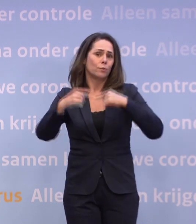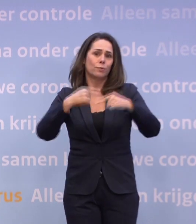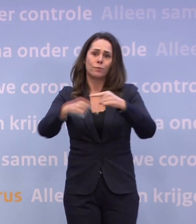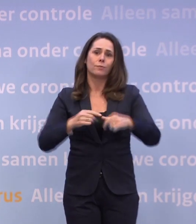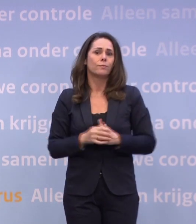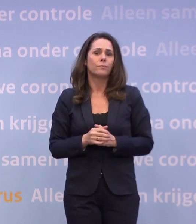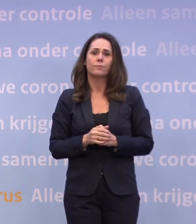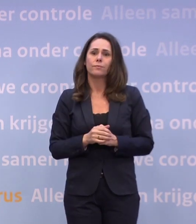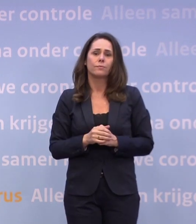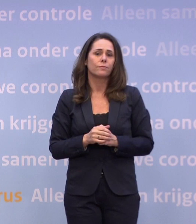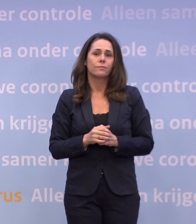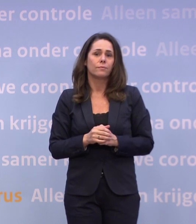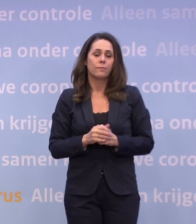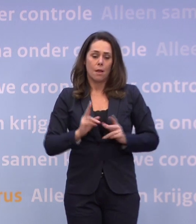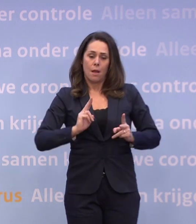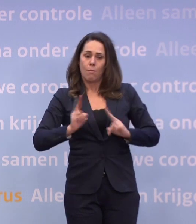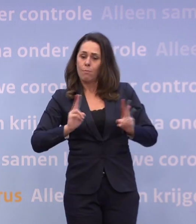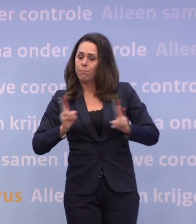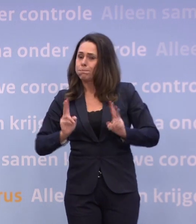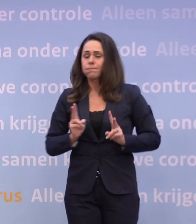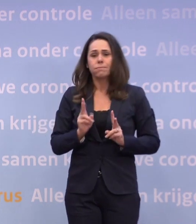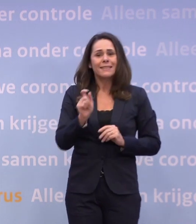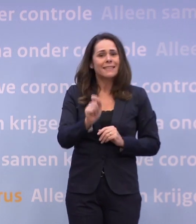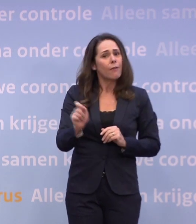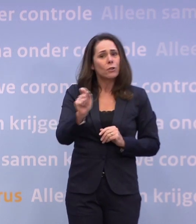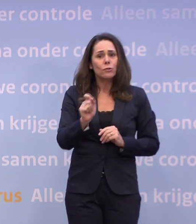Niet met de besmettingscijfers en niet in de ziekenhuizen.